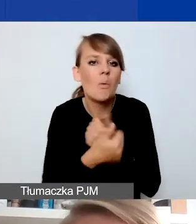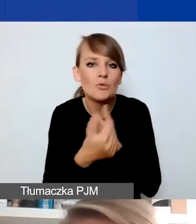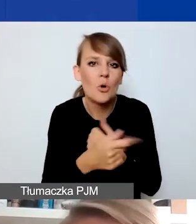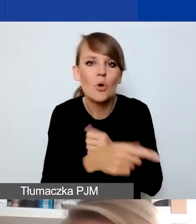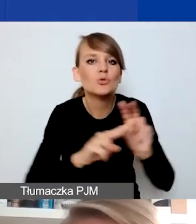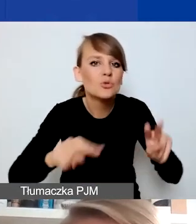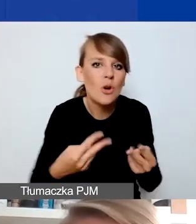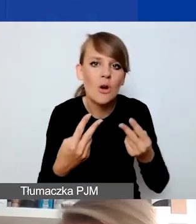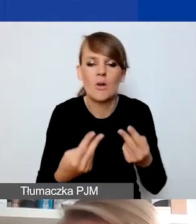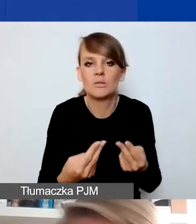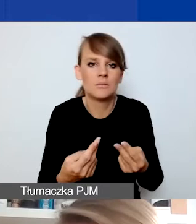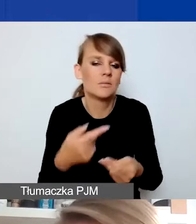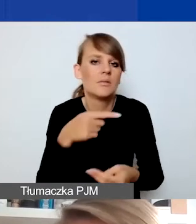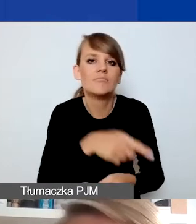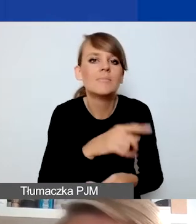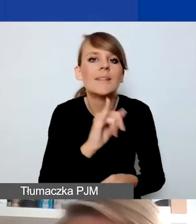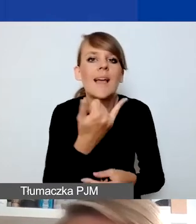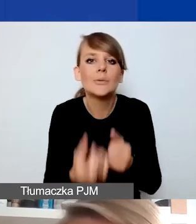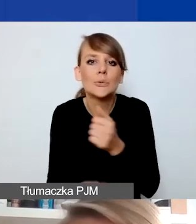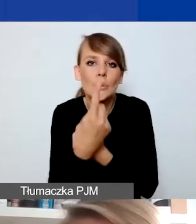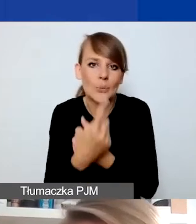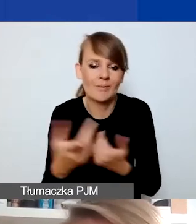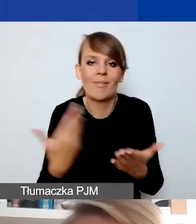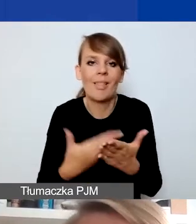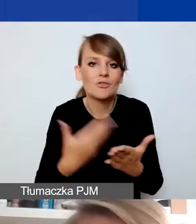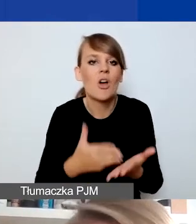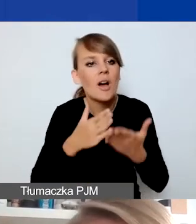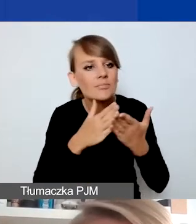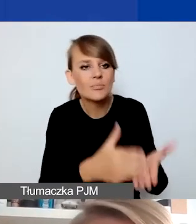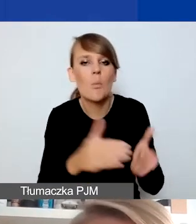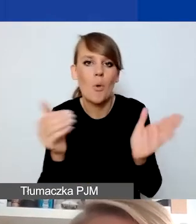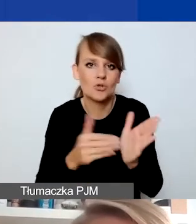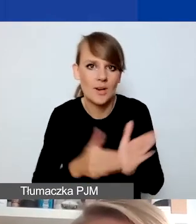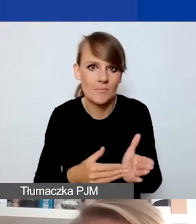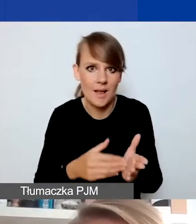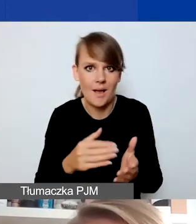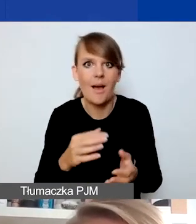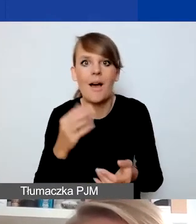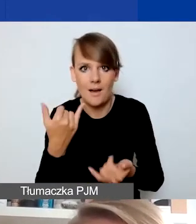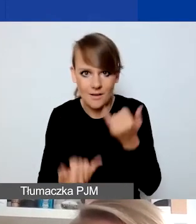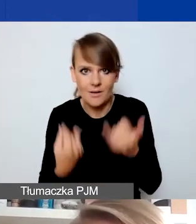i jakie są jej skutki, przejawy. Dlaczego interwencja jest potrzebna, co zmienia w sytuacji odbiorców i odbiorczyń